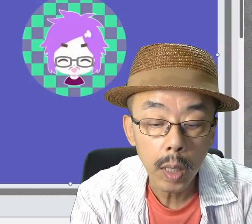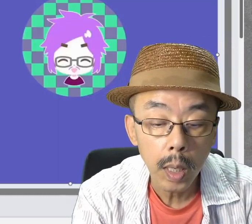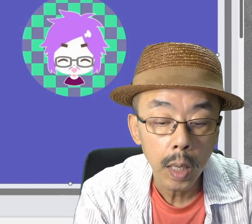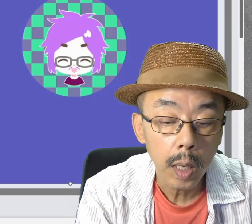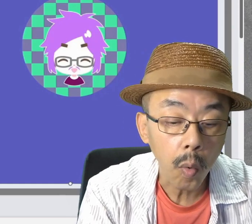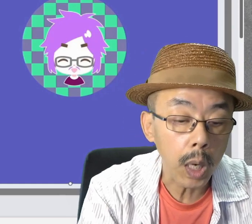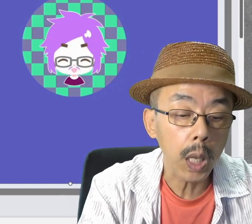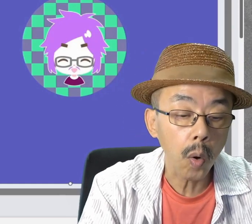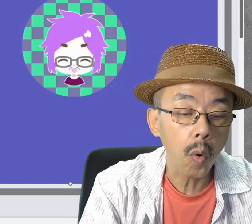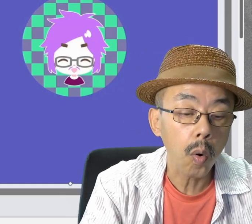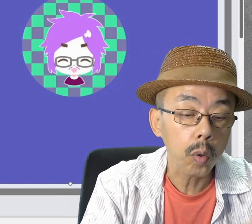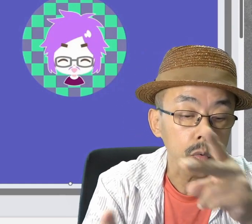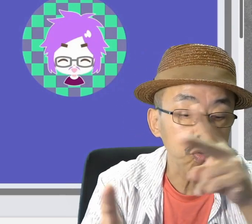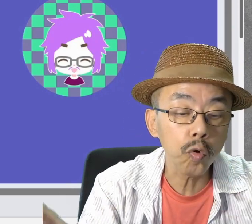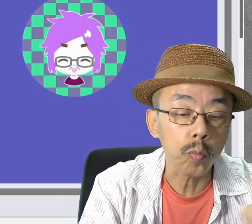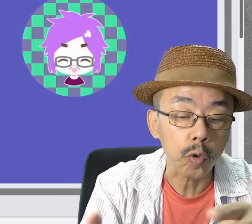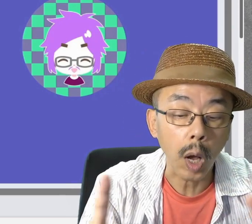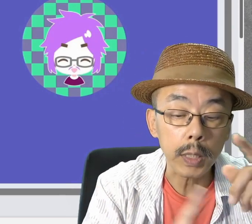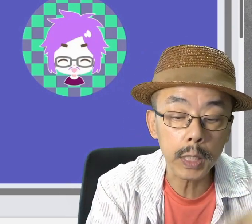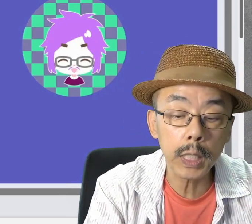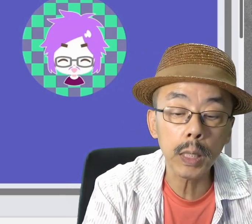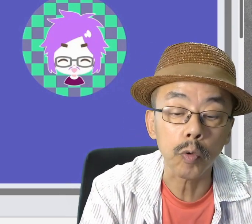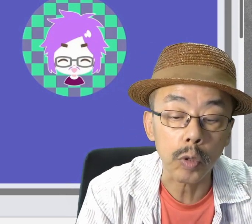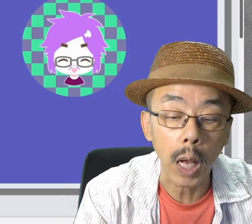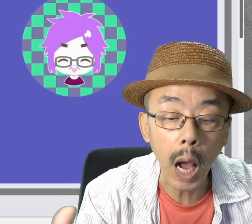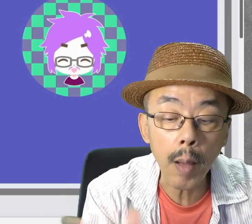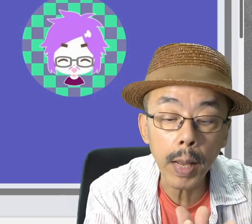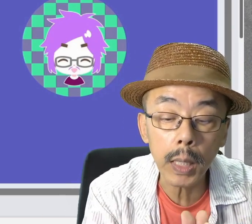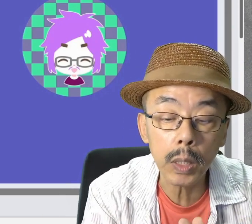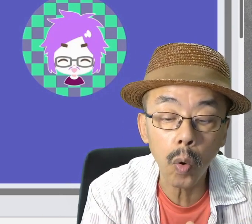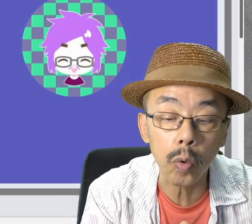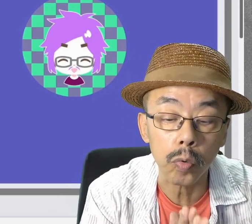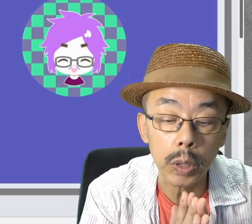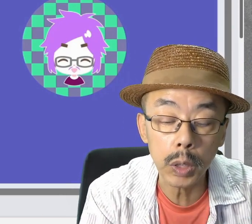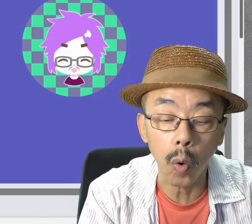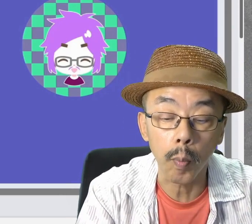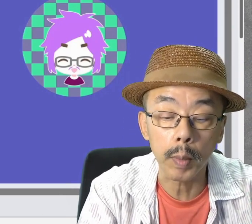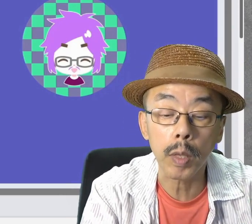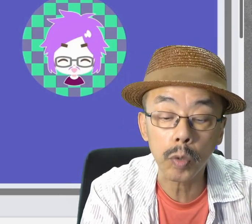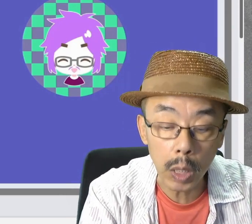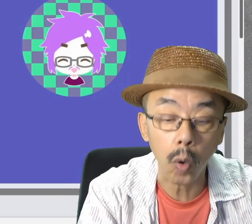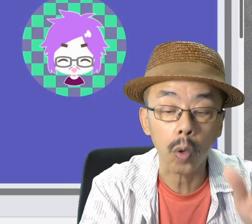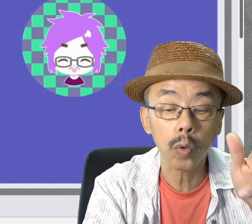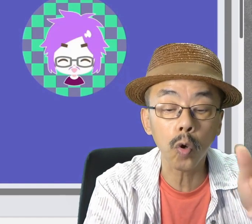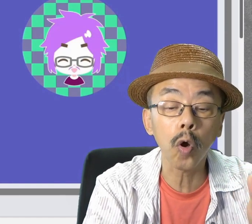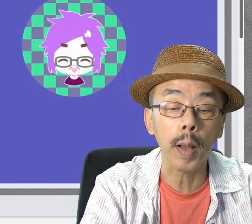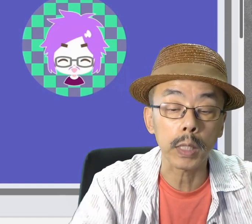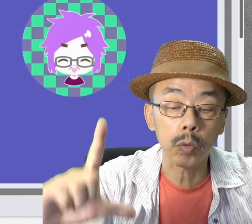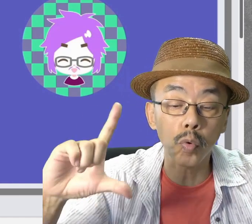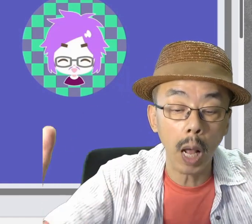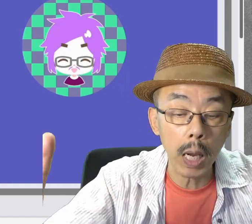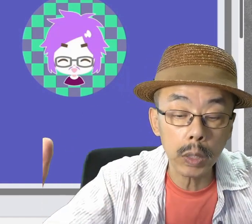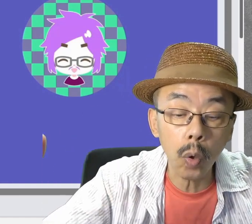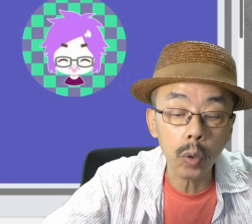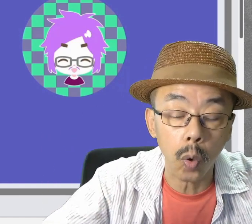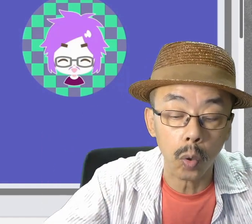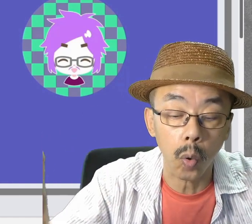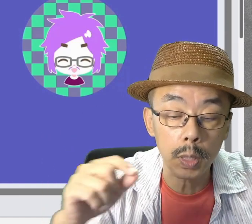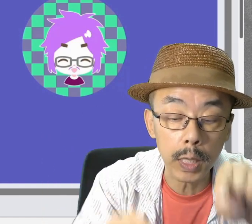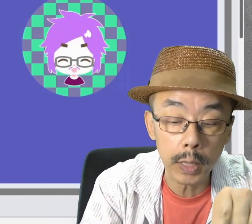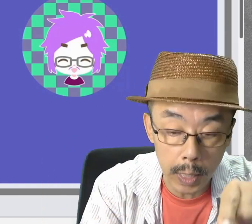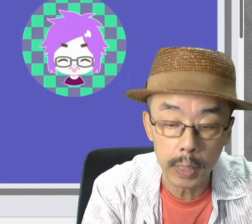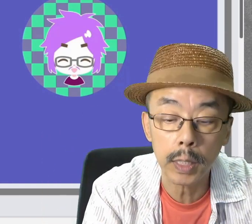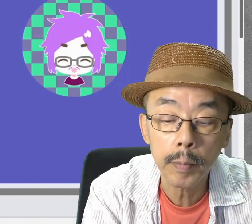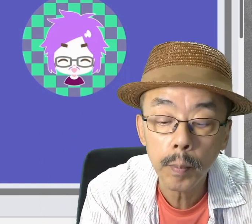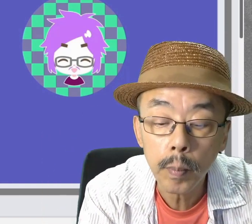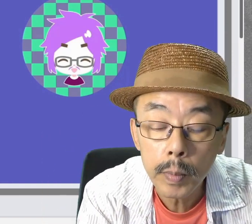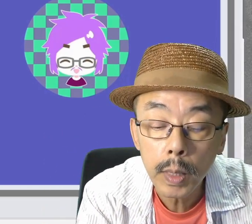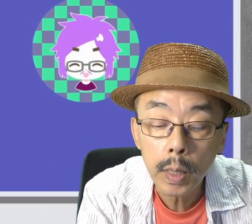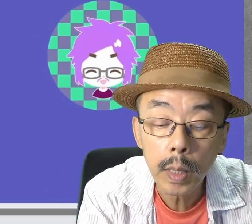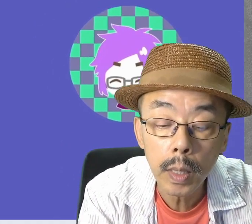では、これをZoomとかTeamsで画面共有しようと思います。その前に、スライドショーの設定ですね。